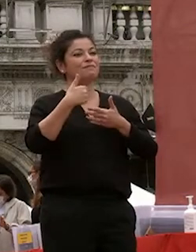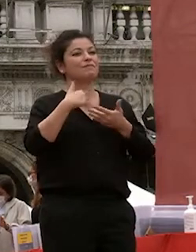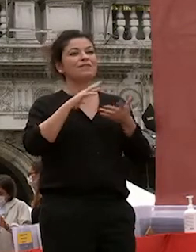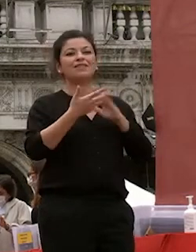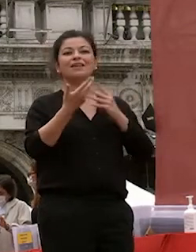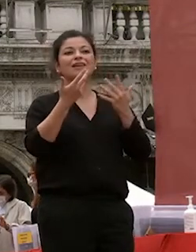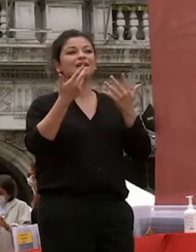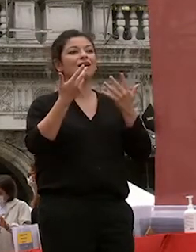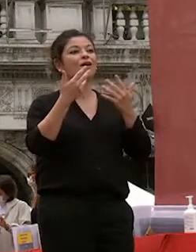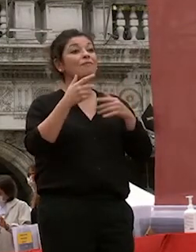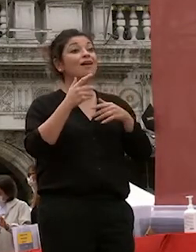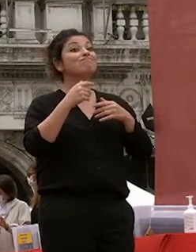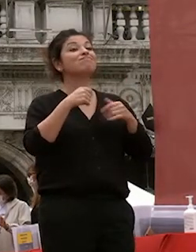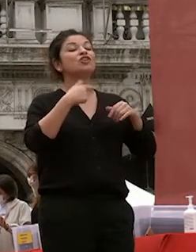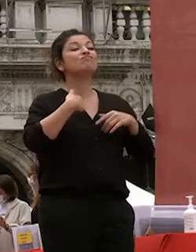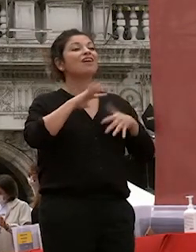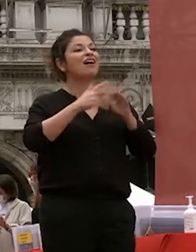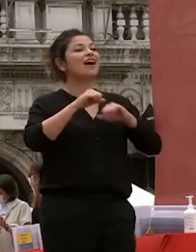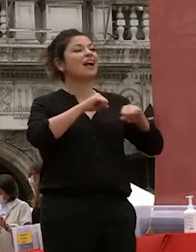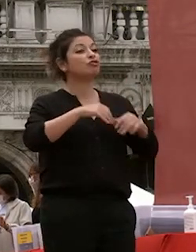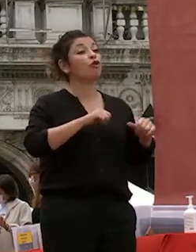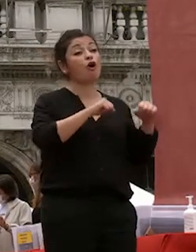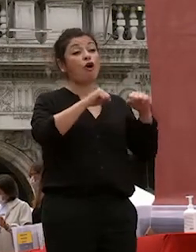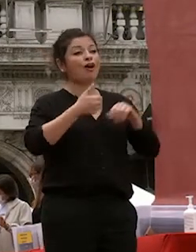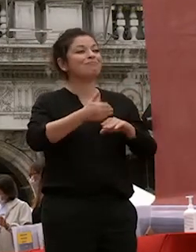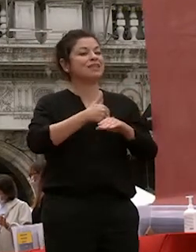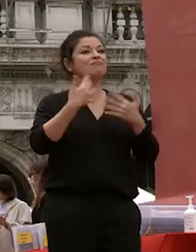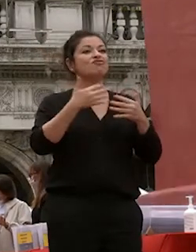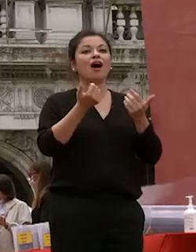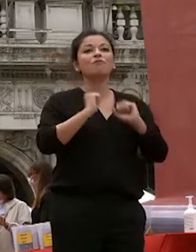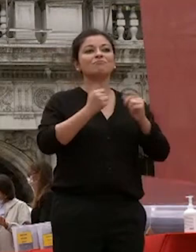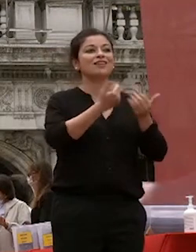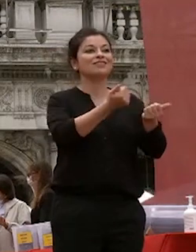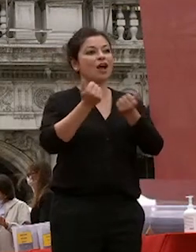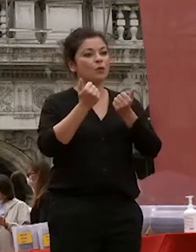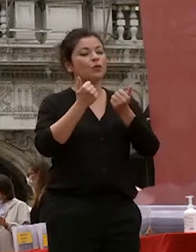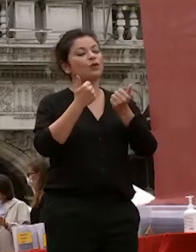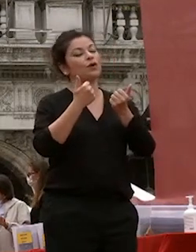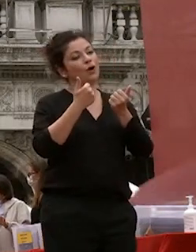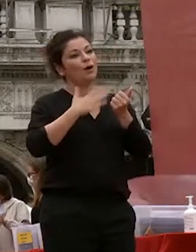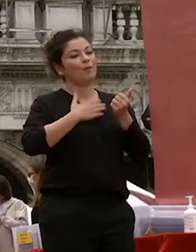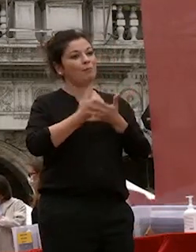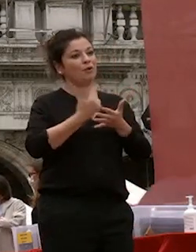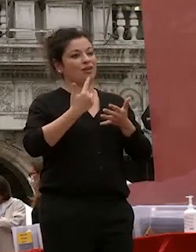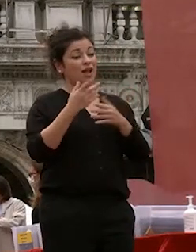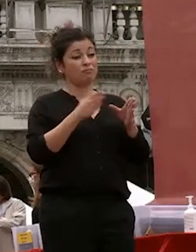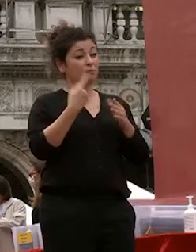mio insediamento come ospite di questo importante momento per noi tutti un